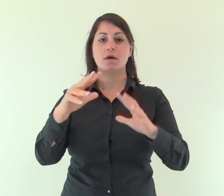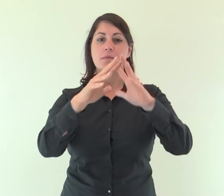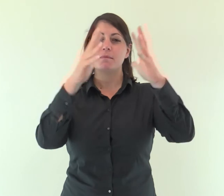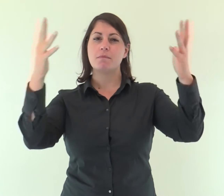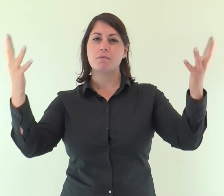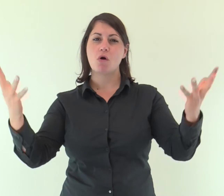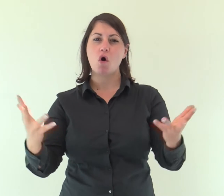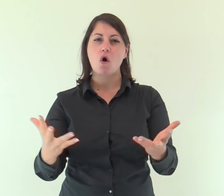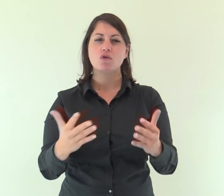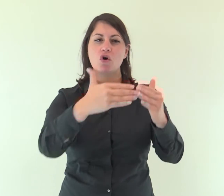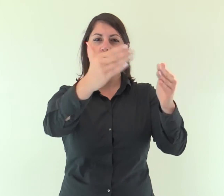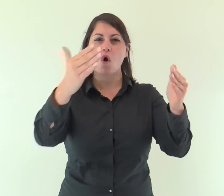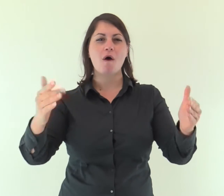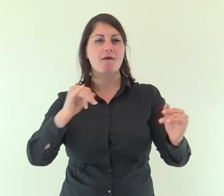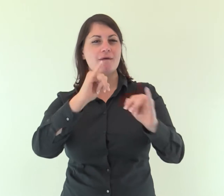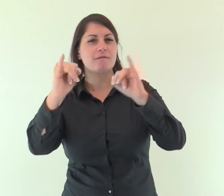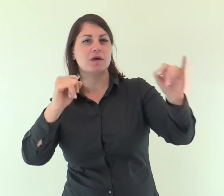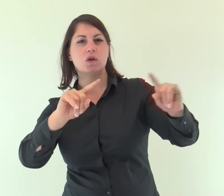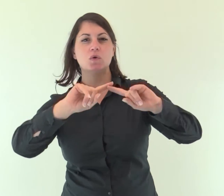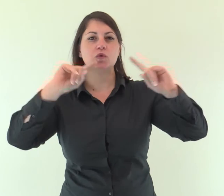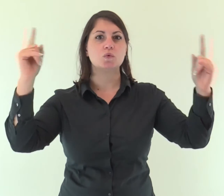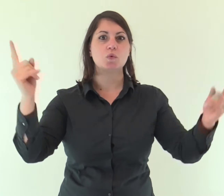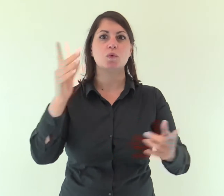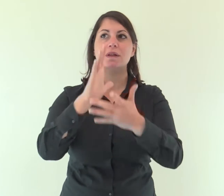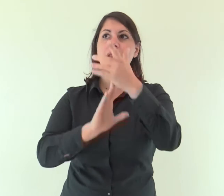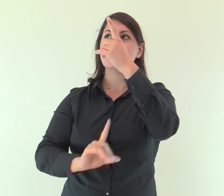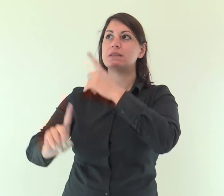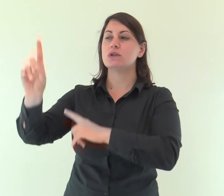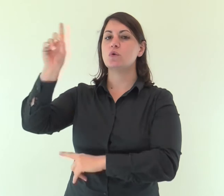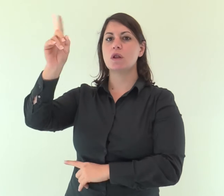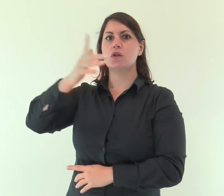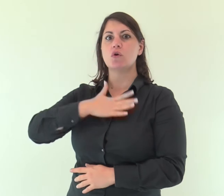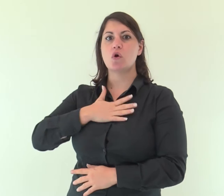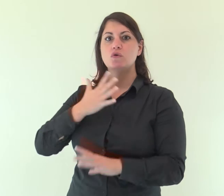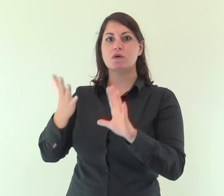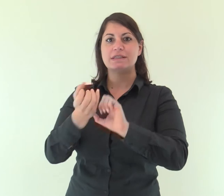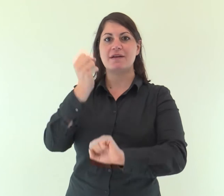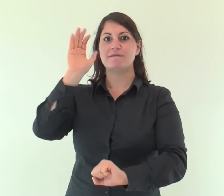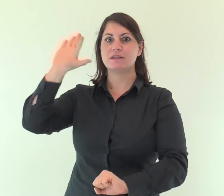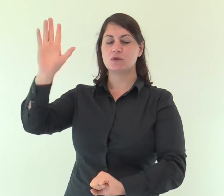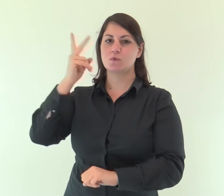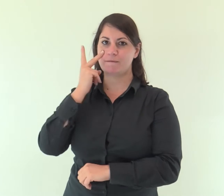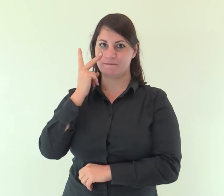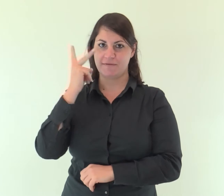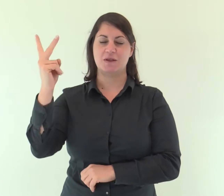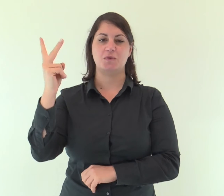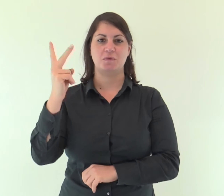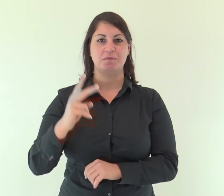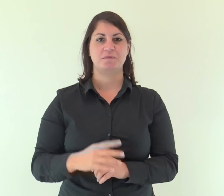tutti i confini della terra vedranno la salvezza del nostro Dio.